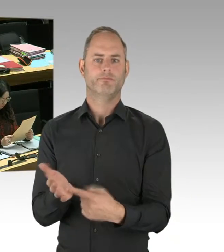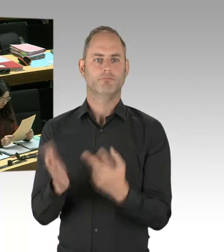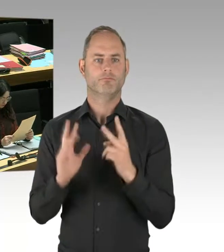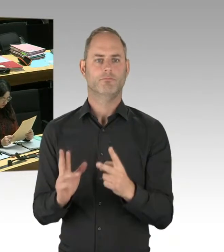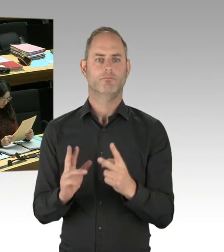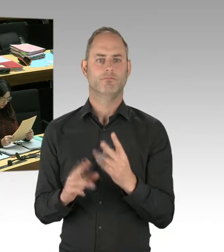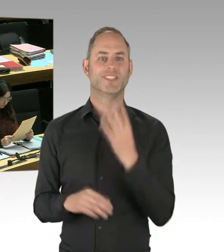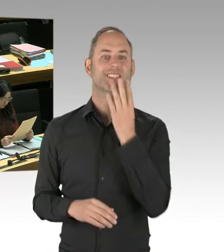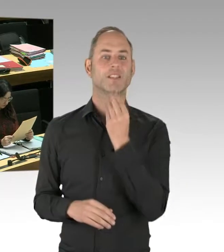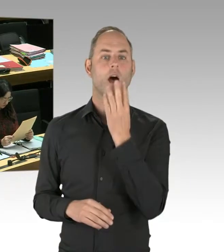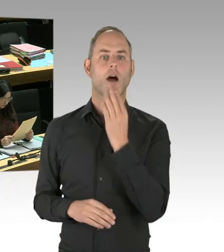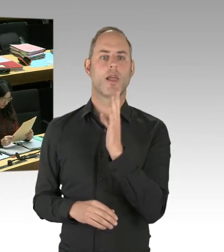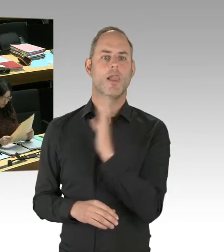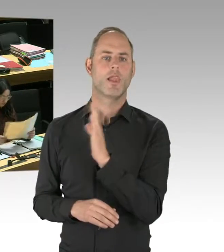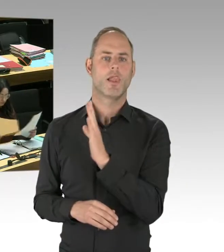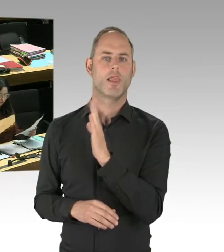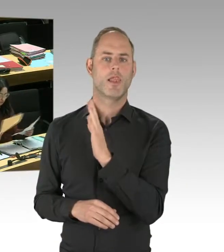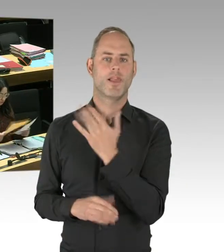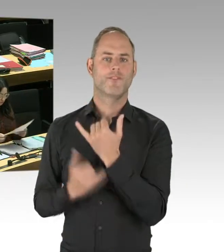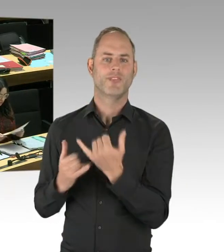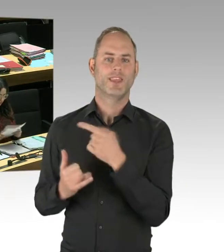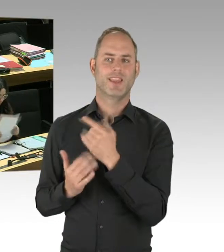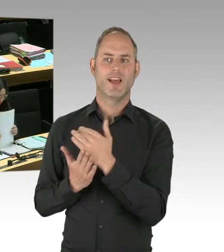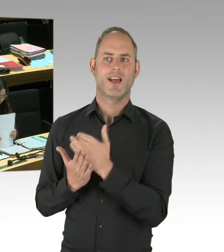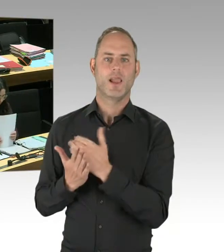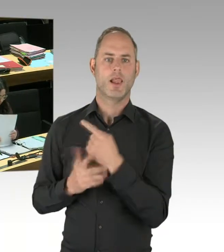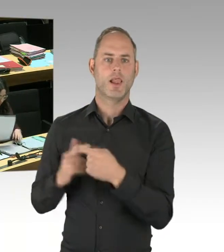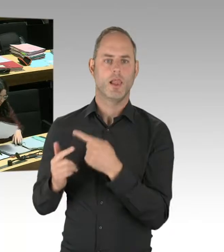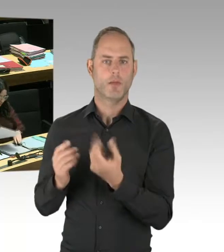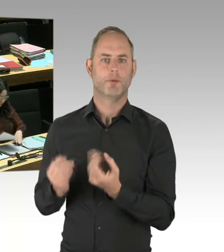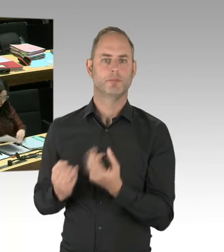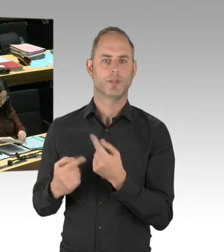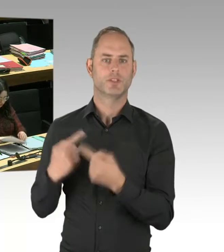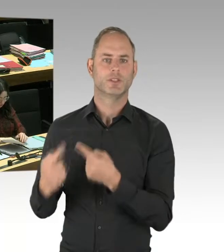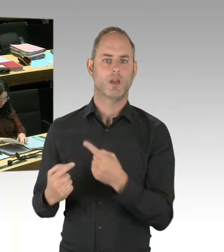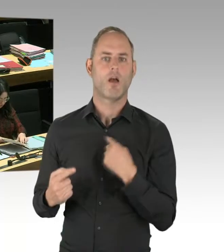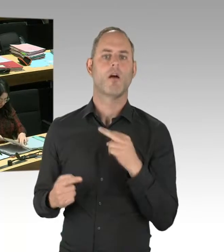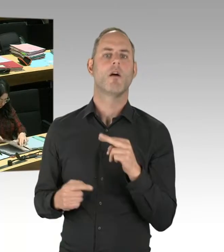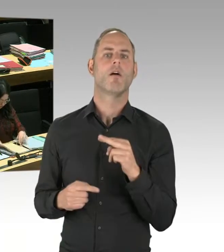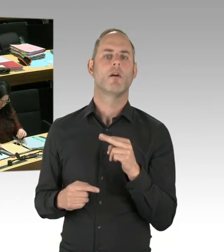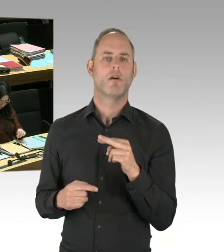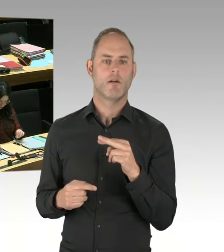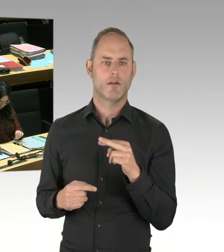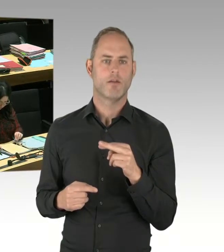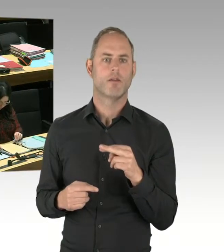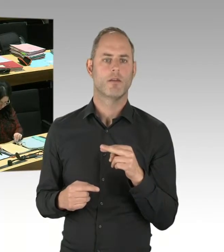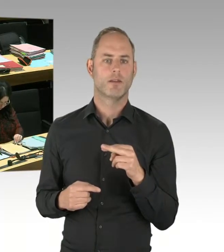Und sich diese Methode anzuschauen und zu überlegen, ob das ein Ansatz für Berlin sein könnte,